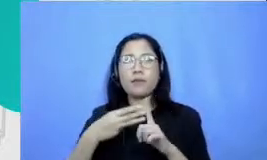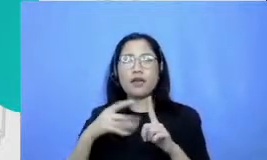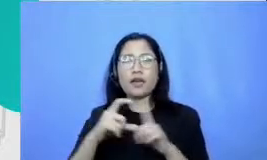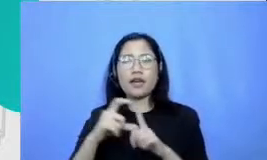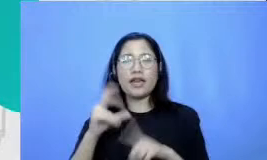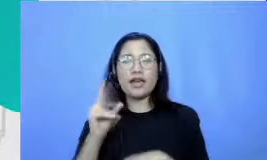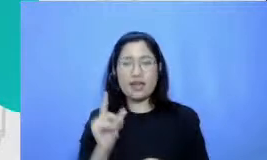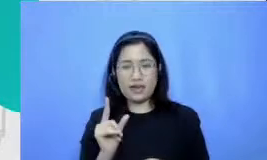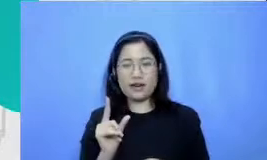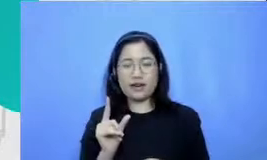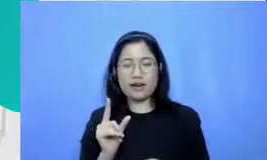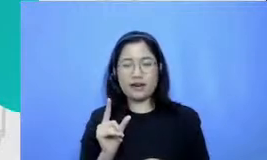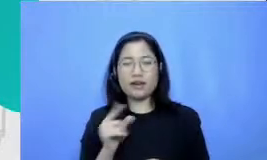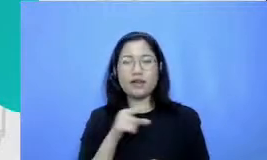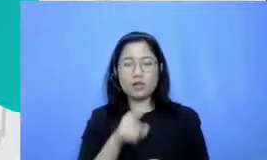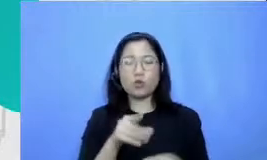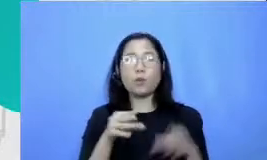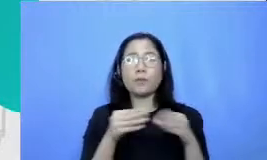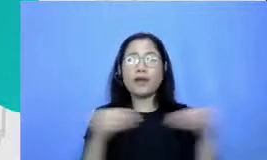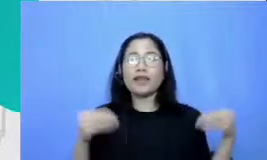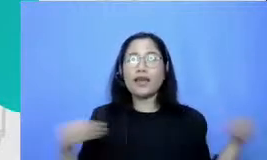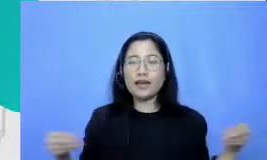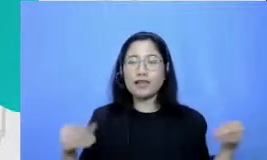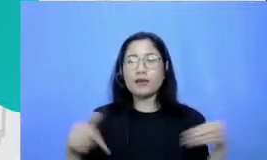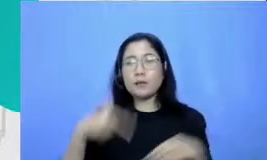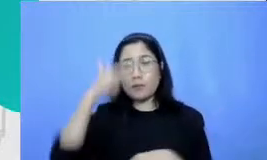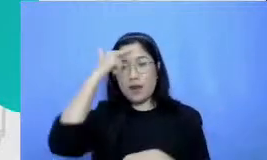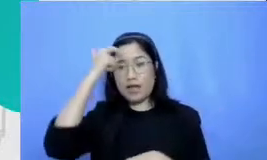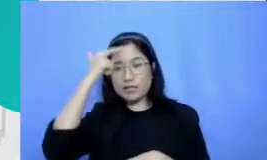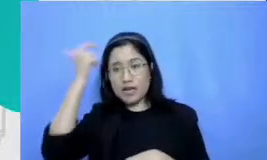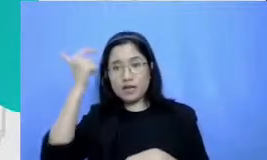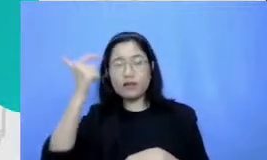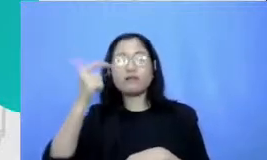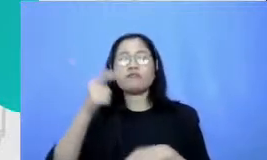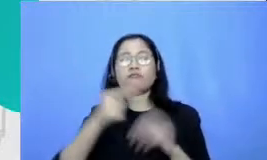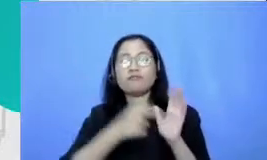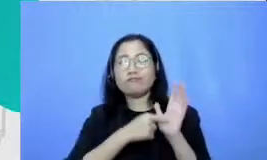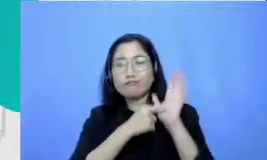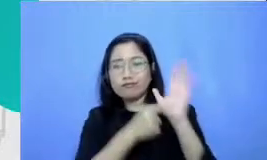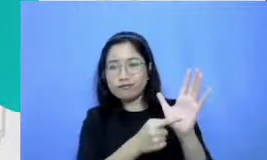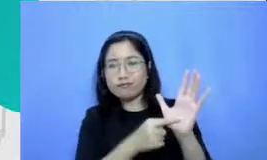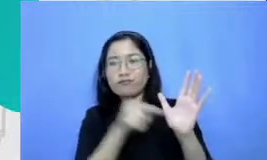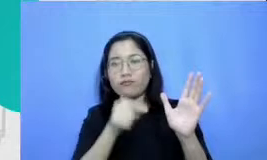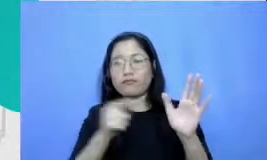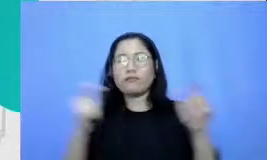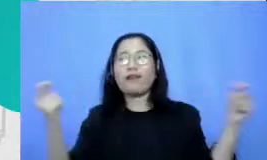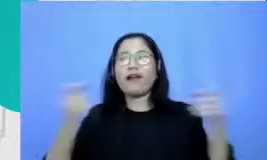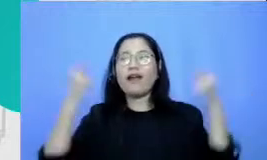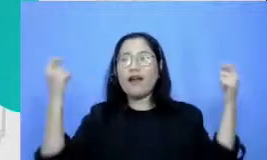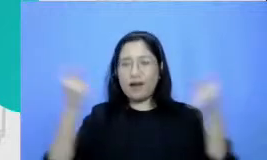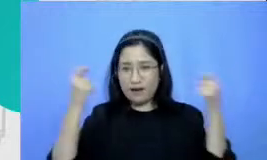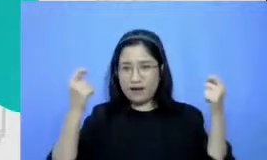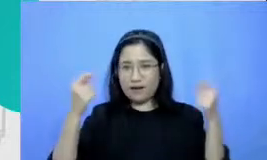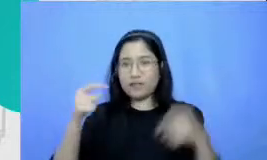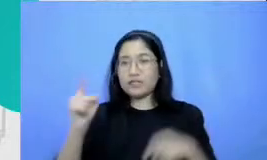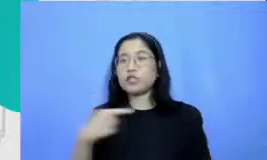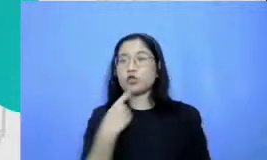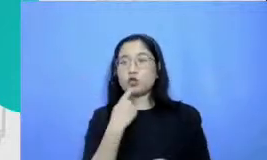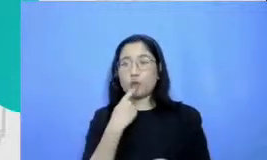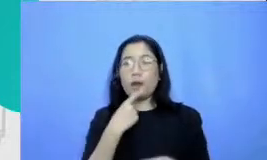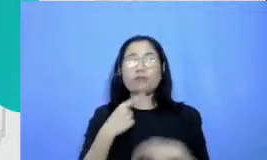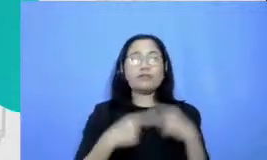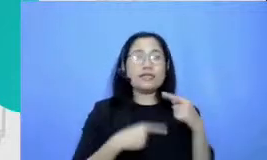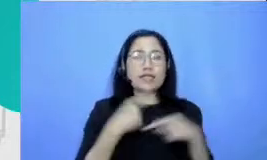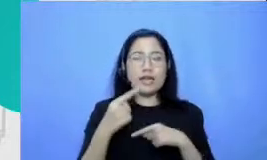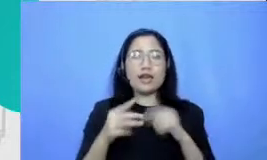belajar demonstrasi dan perayaan saya akan Coba ceritakan secara singkat Apa itu MB Dr Bapak dan